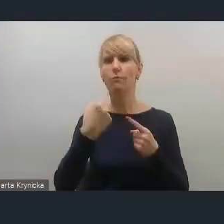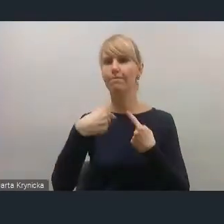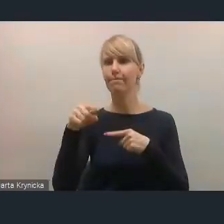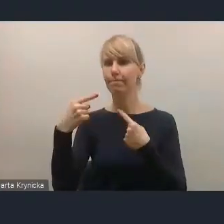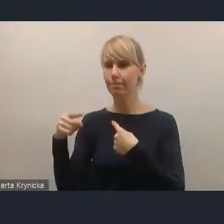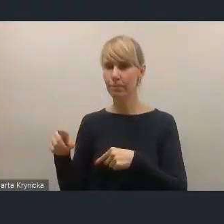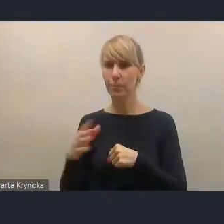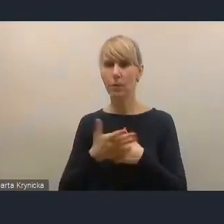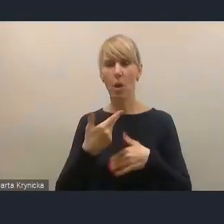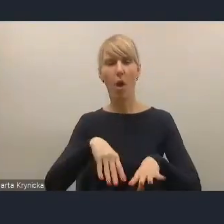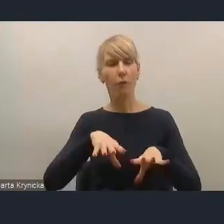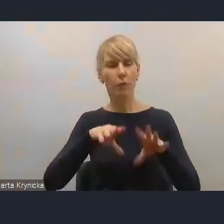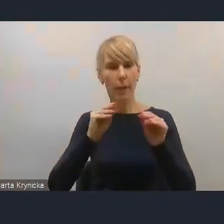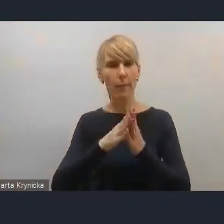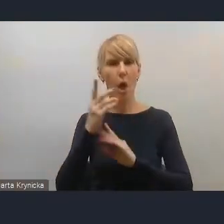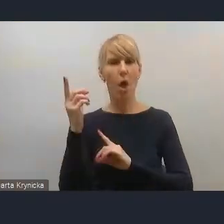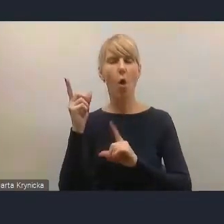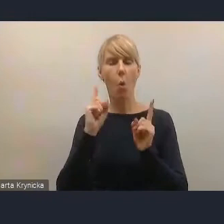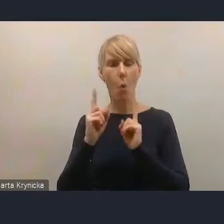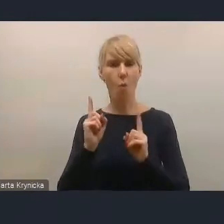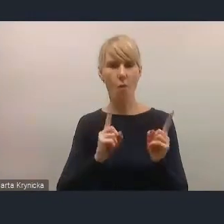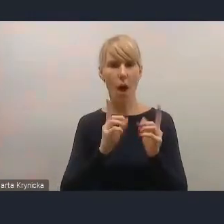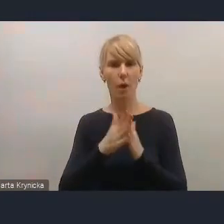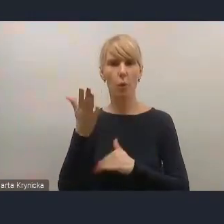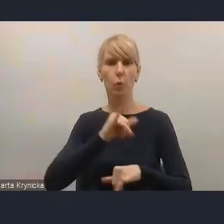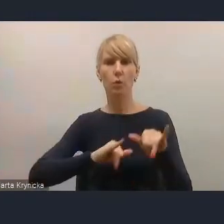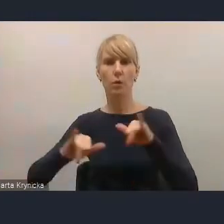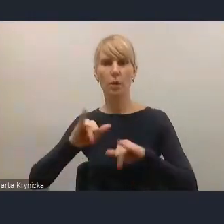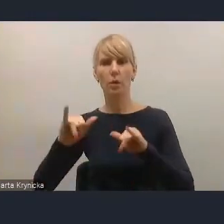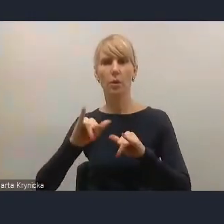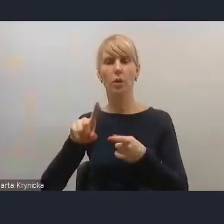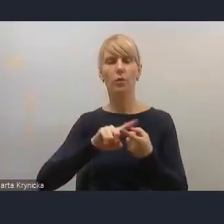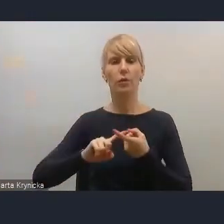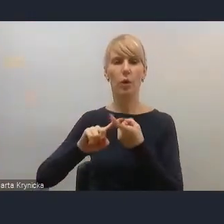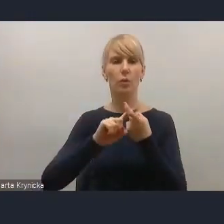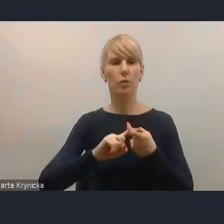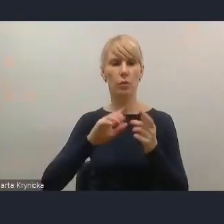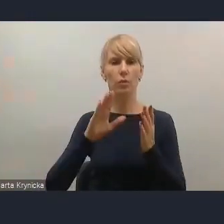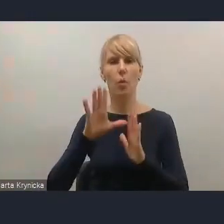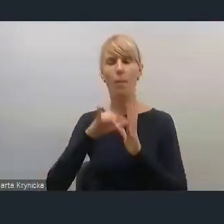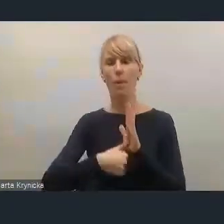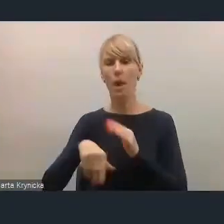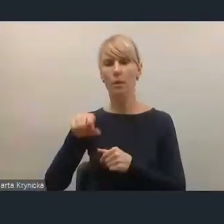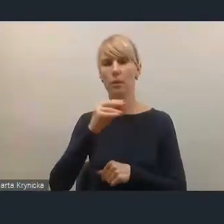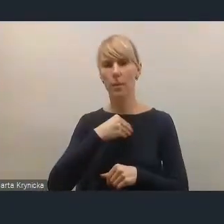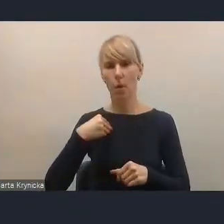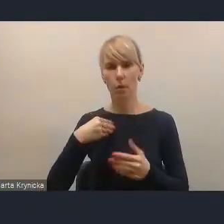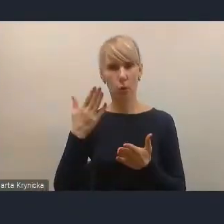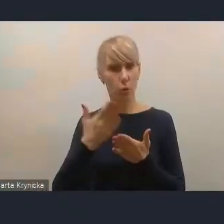Wstępne uwagi, które zarząd Związku Miast Polskich sformułował do tego projektu,